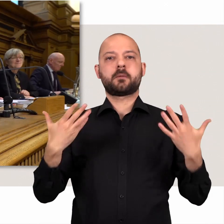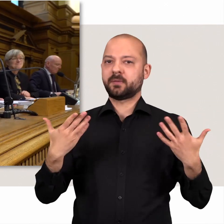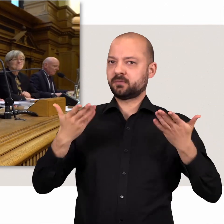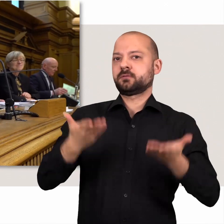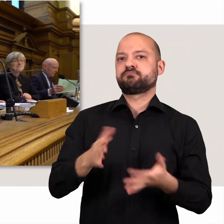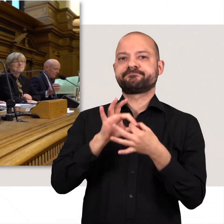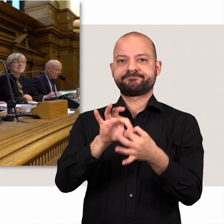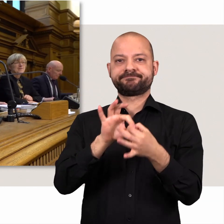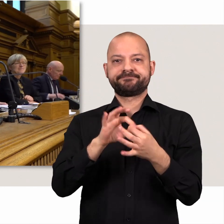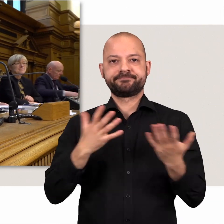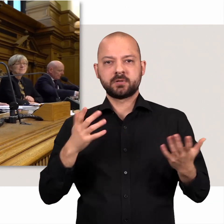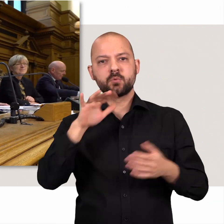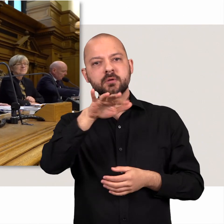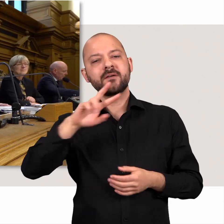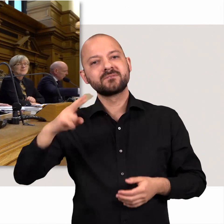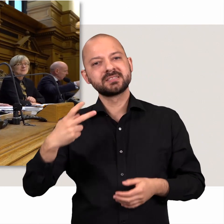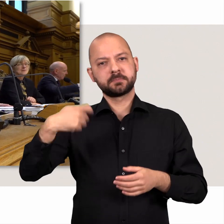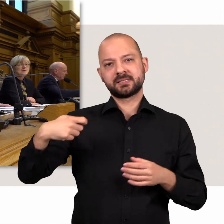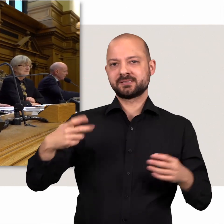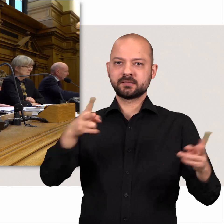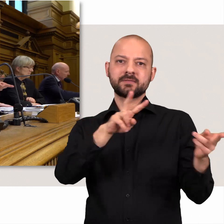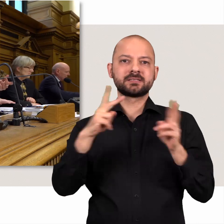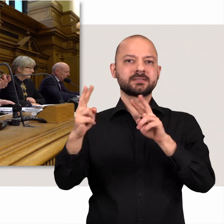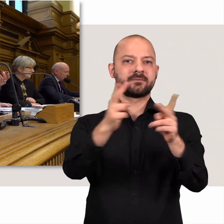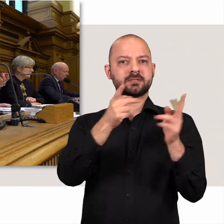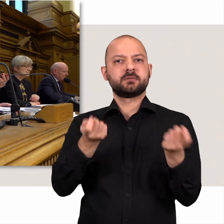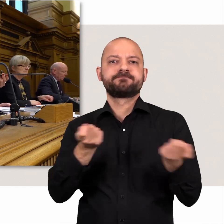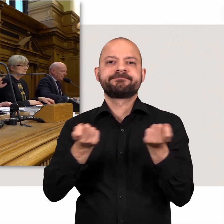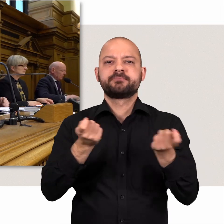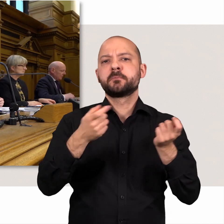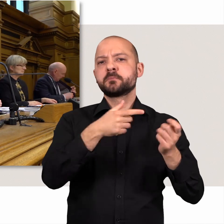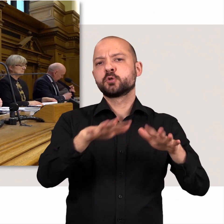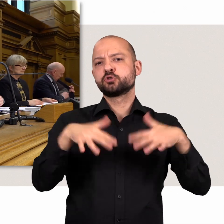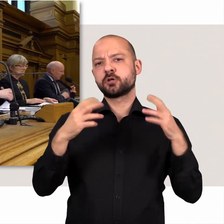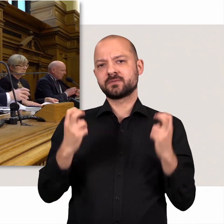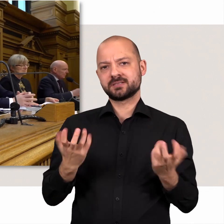Im Wechsel mit den Vizepräsidentinnen und Vizepräsidenten leitet sie die Bürgerschaftssitzungen.